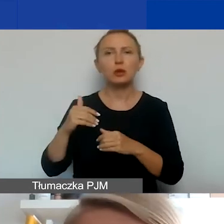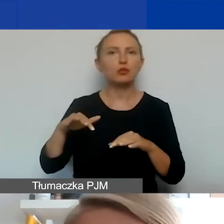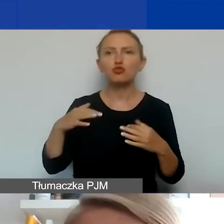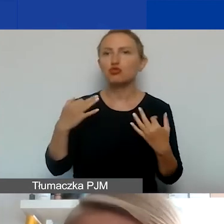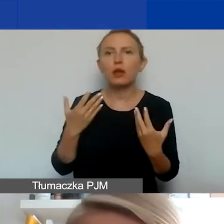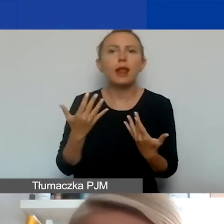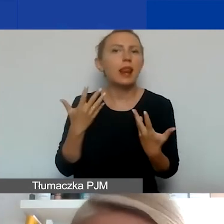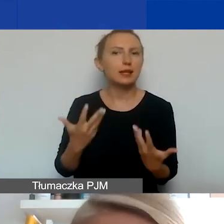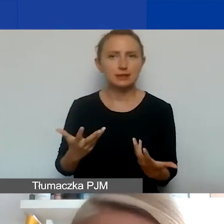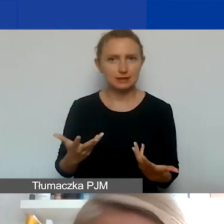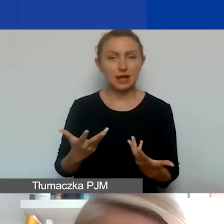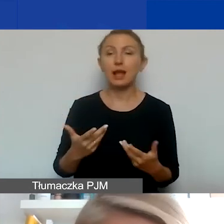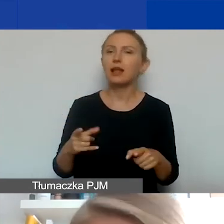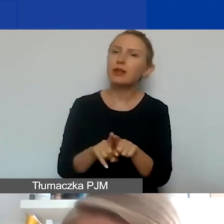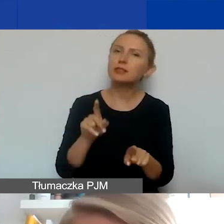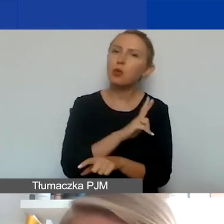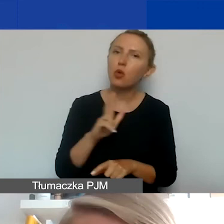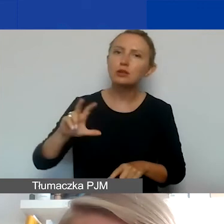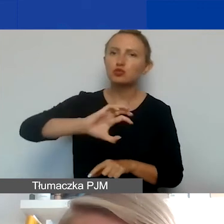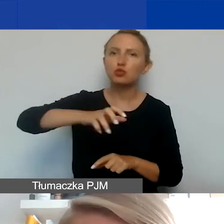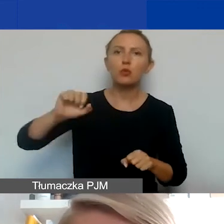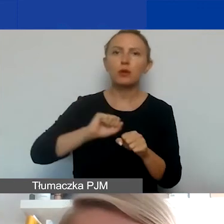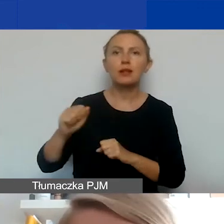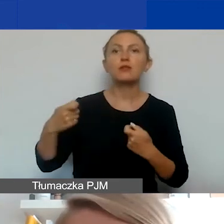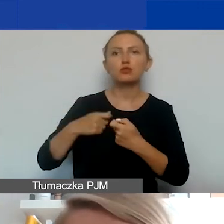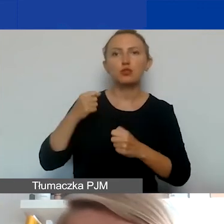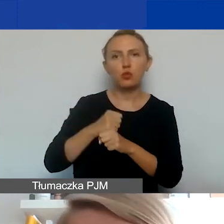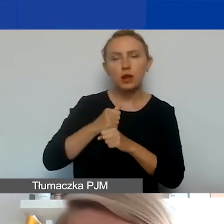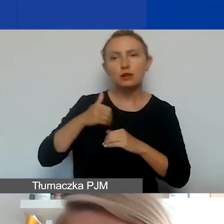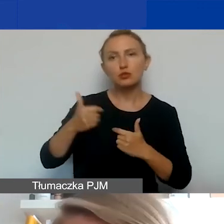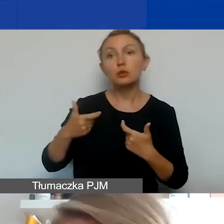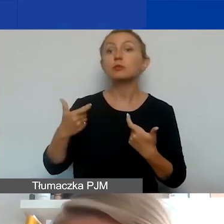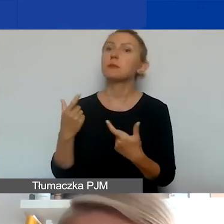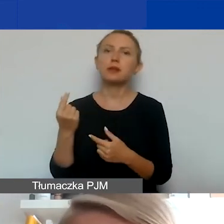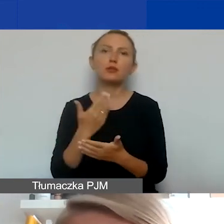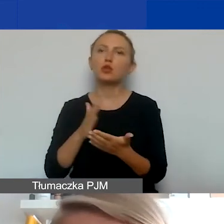tak samo każdy podmiot, który się pojawi jako partner, może być partnerem nie tylko w waszym wniosku,